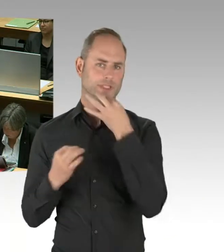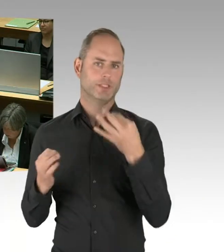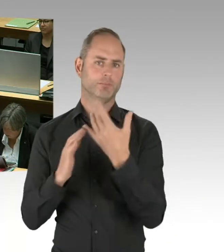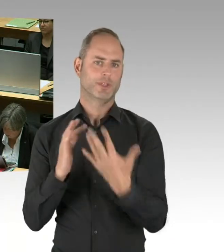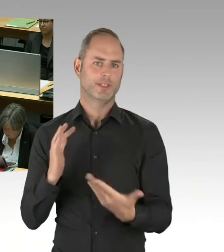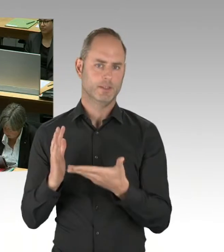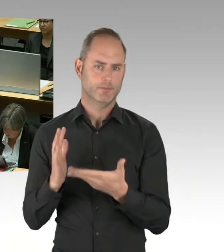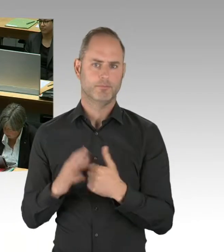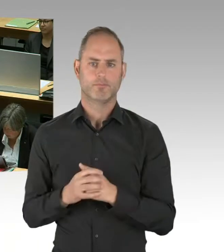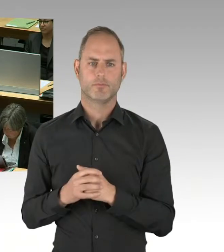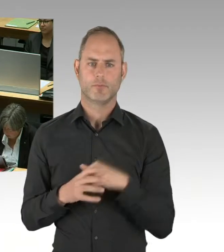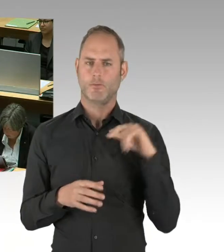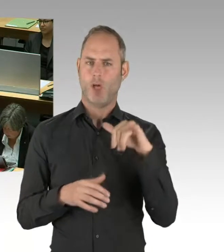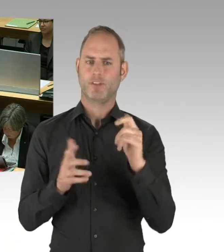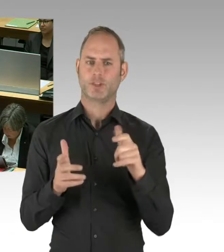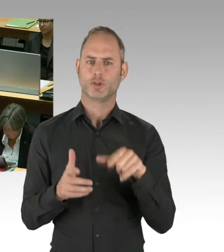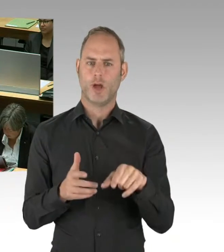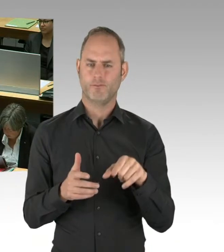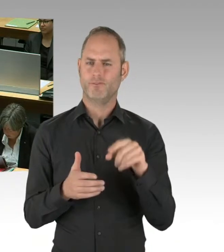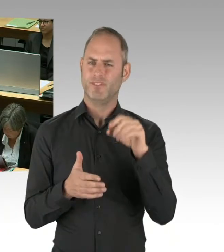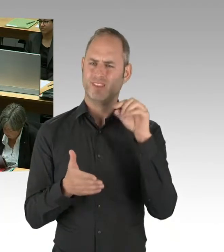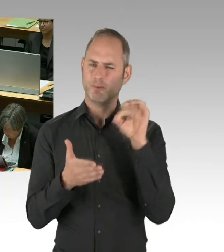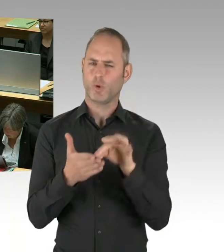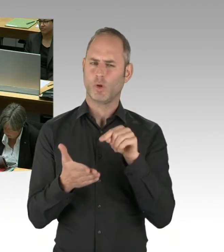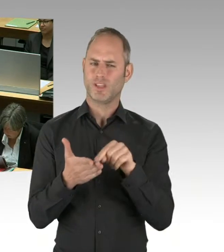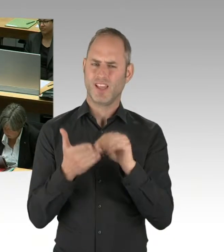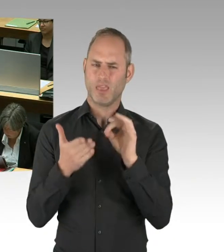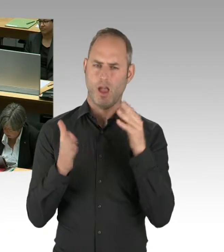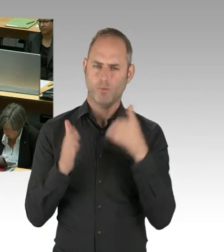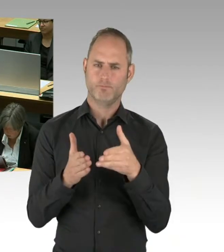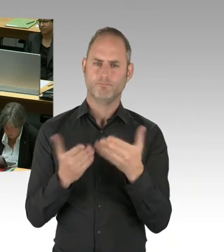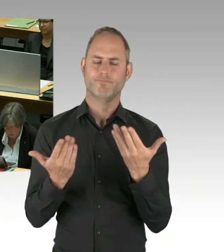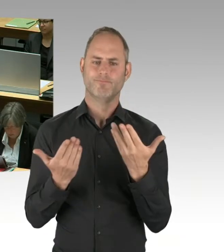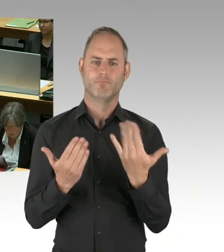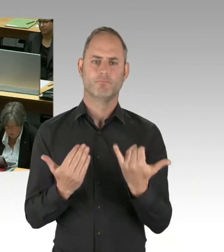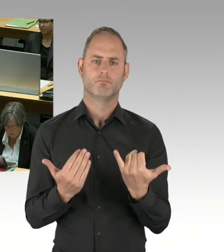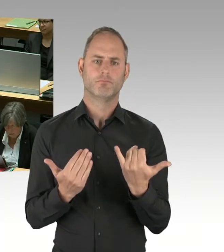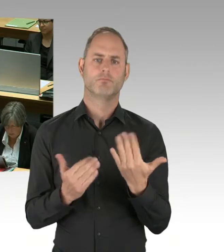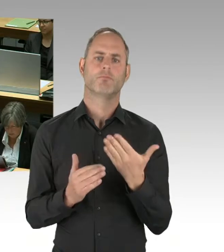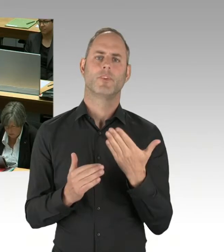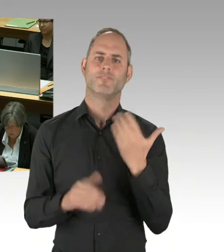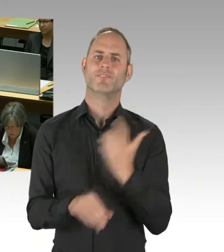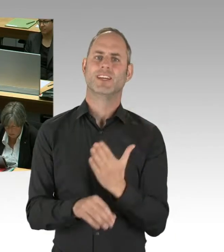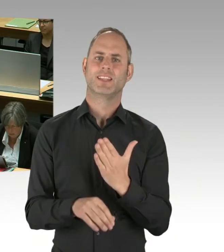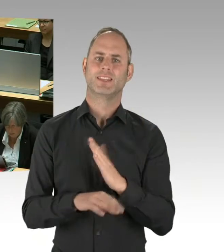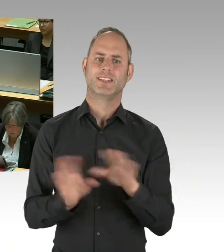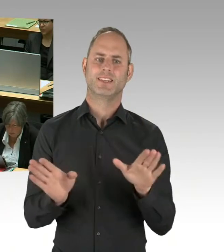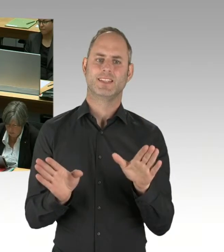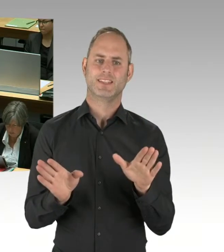bis Oktober 2020 das umzusetzen. Dabei ist es so, sind wesentliche Meilensteine erreicht worden.